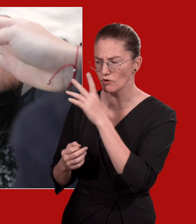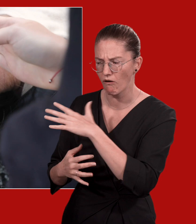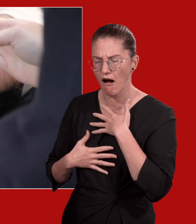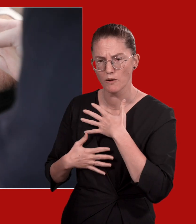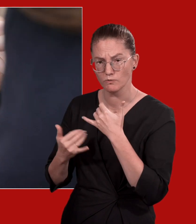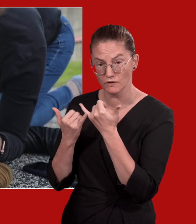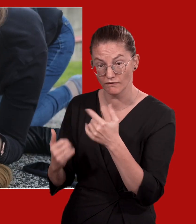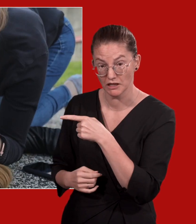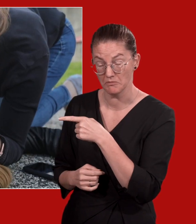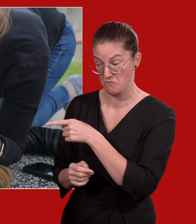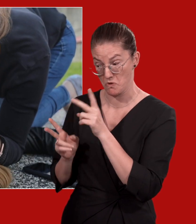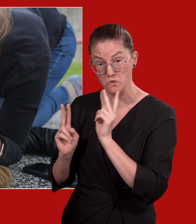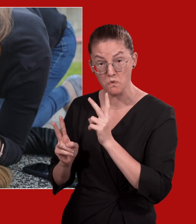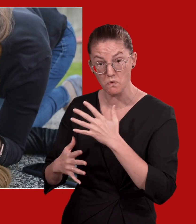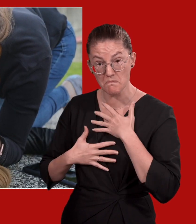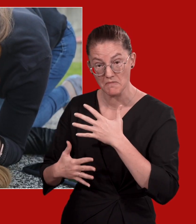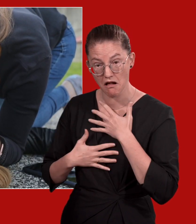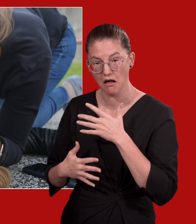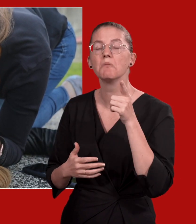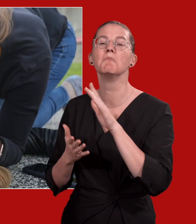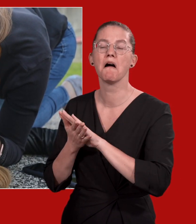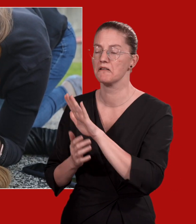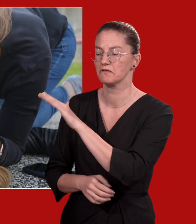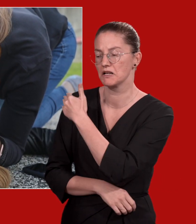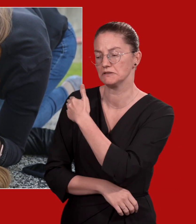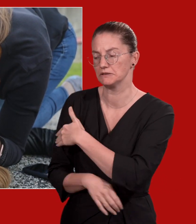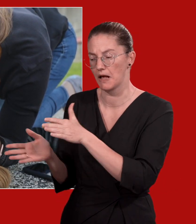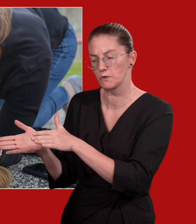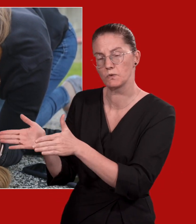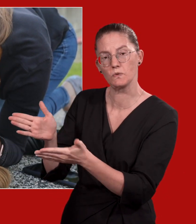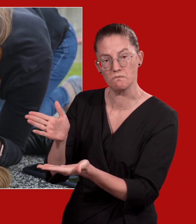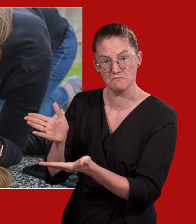Wenn die regungslose Person normal atmet, drehen Sie die Person auf die Seite.